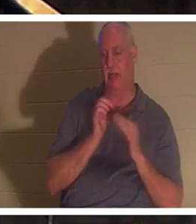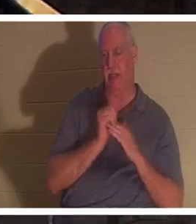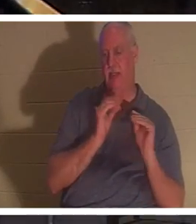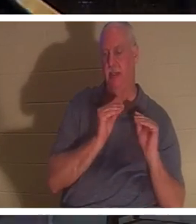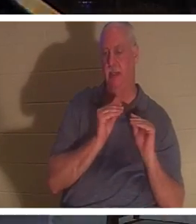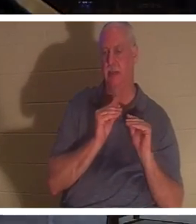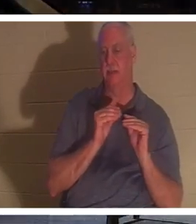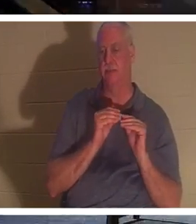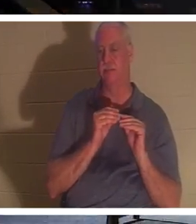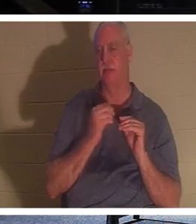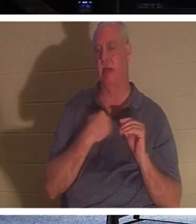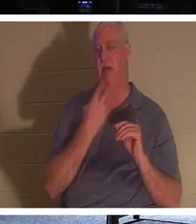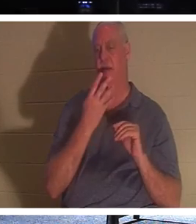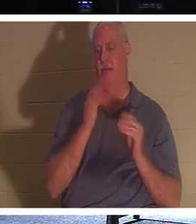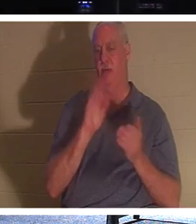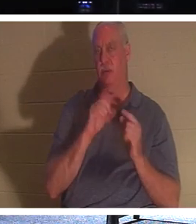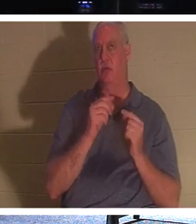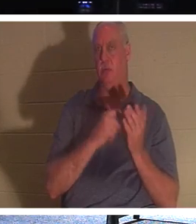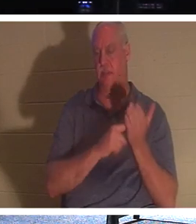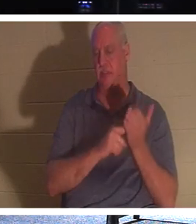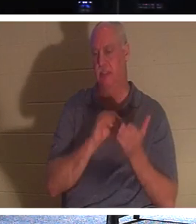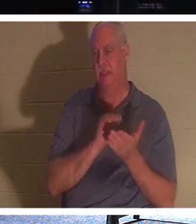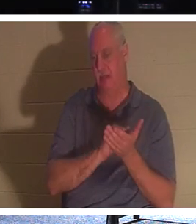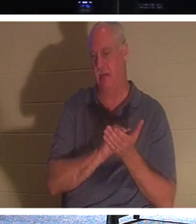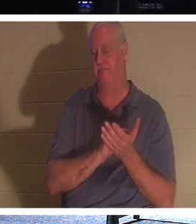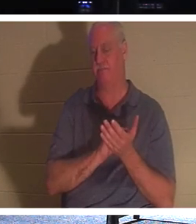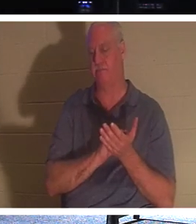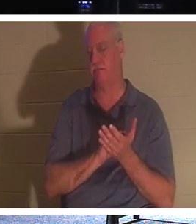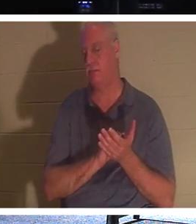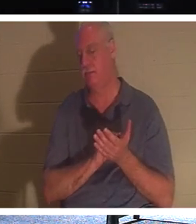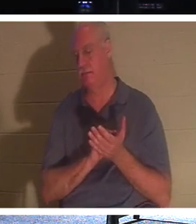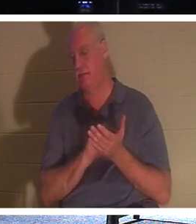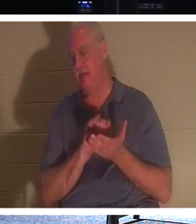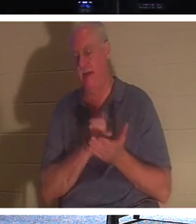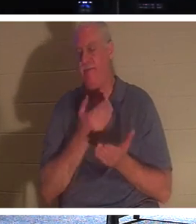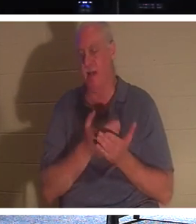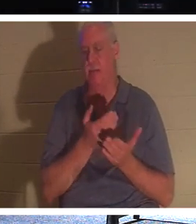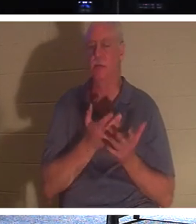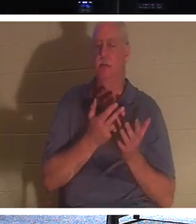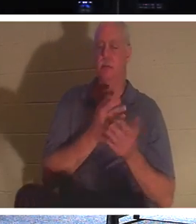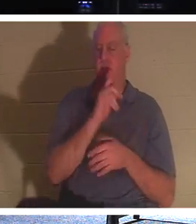네 개의 소그룹이 있고 화요일과 목요일 그룹에서 바로 이 사실에 대해 이야기했습니다